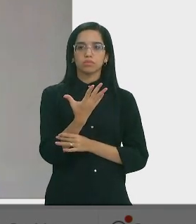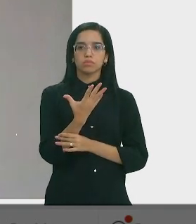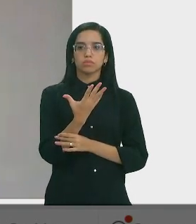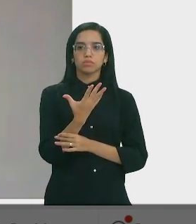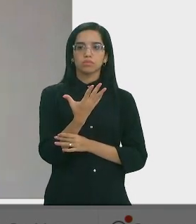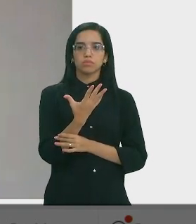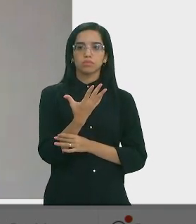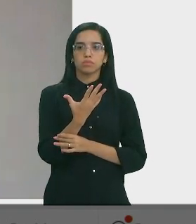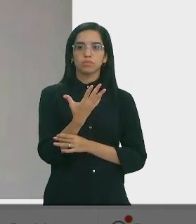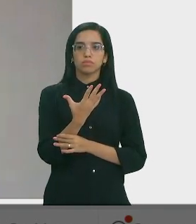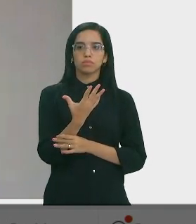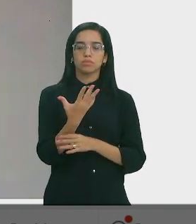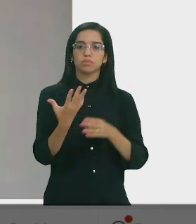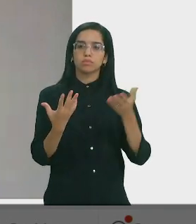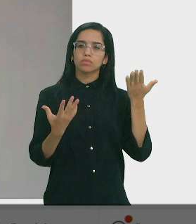Franzé Silva - Dep. Estadual ( PT)